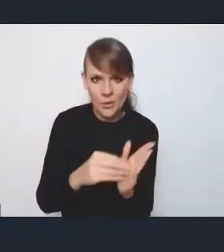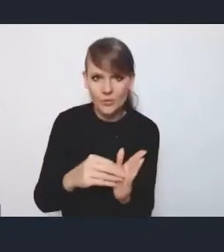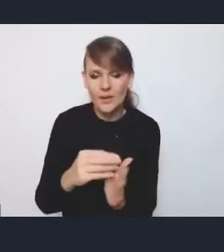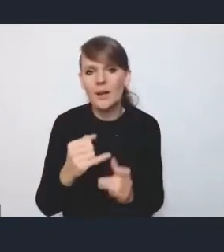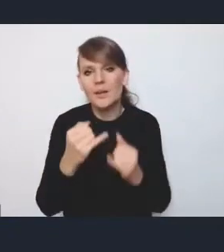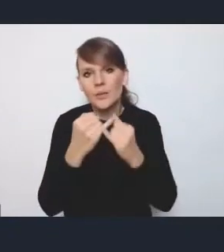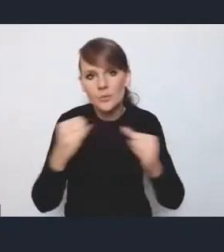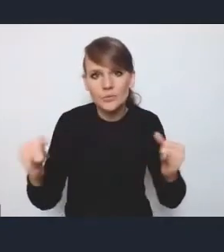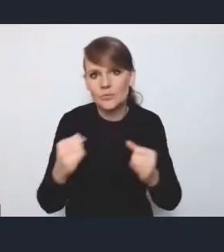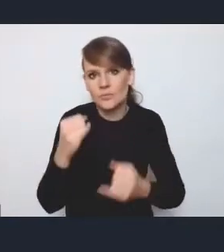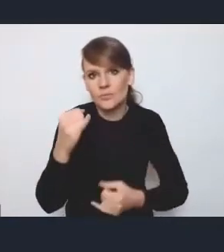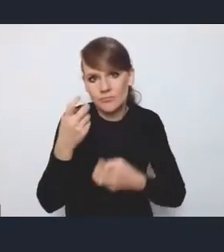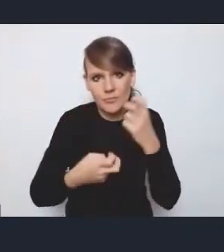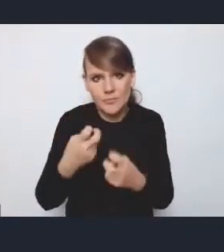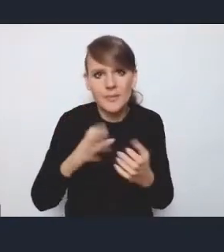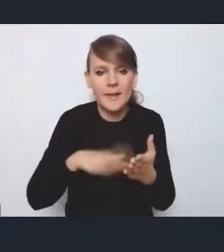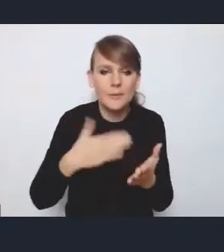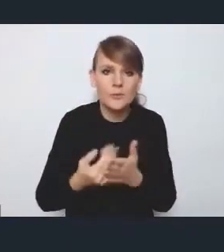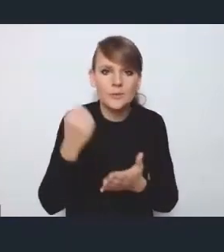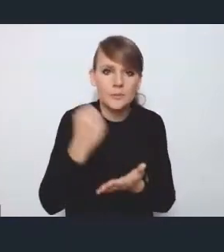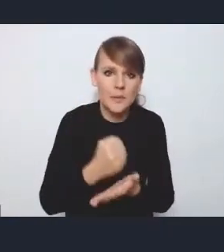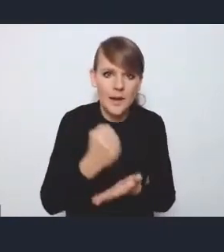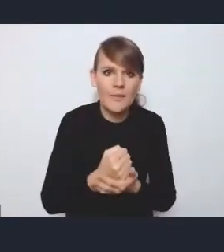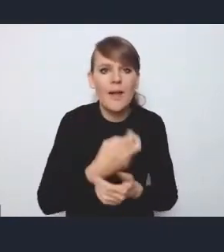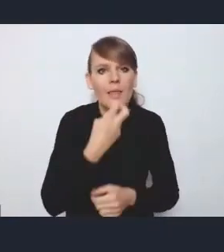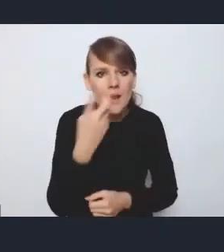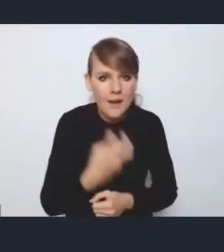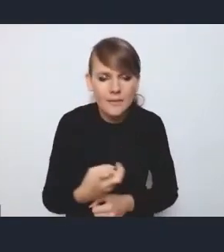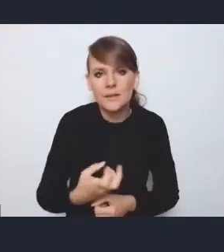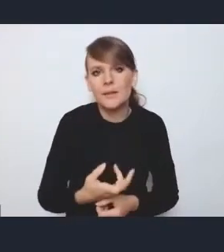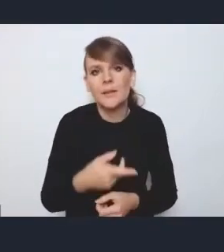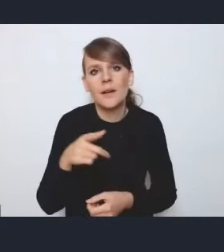takie jak czy kwestie związane z energetyką, czy właśnie rewitalizacją,